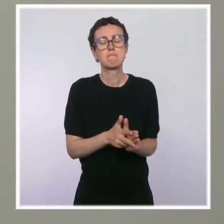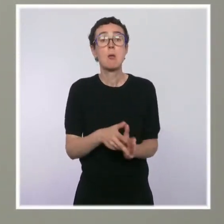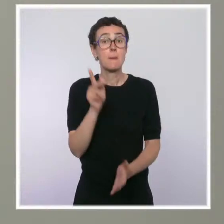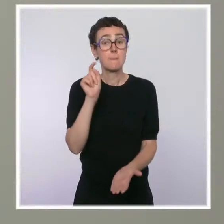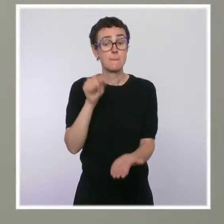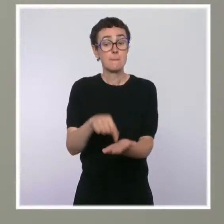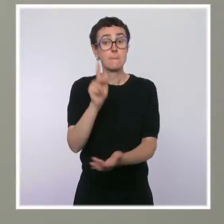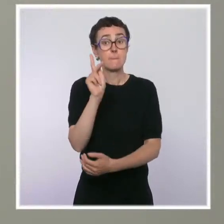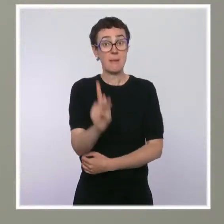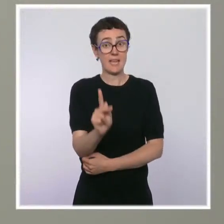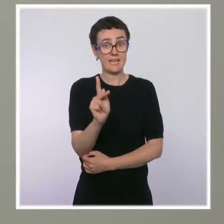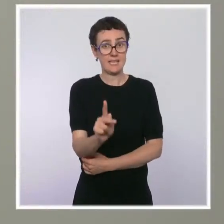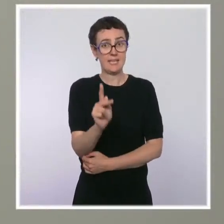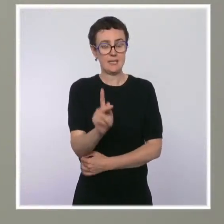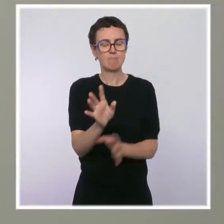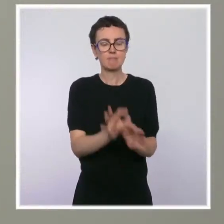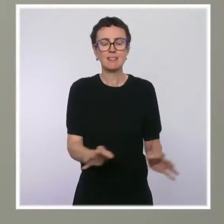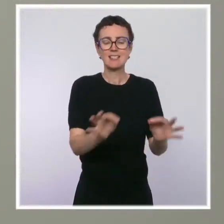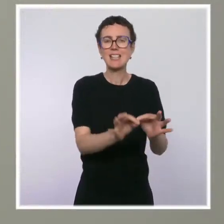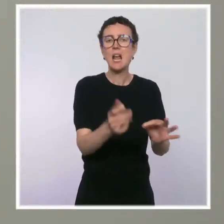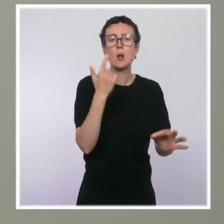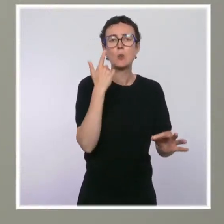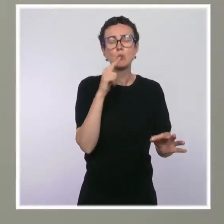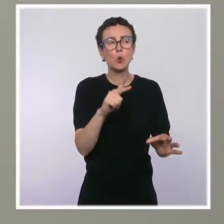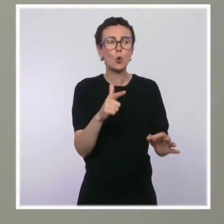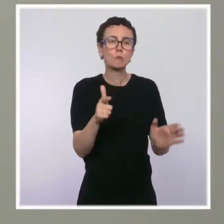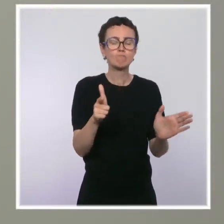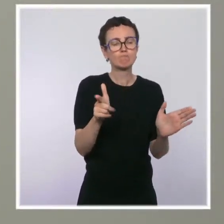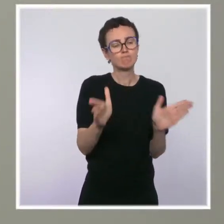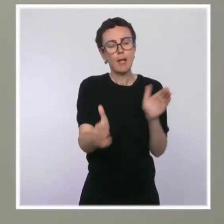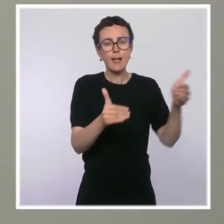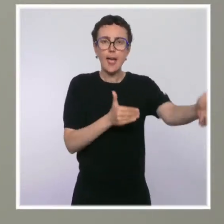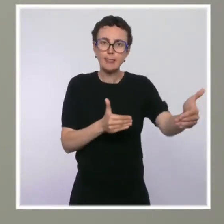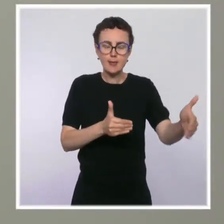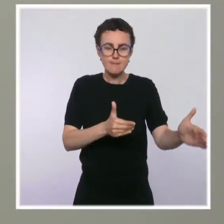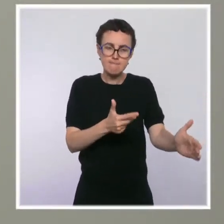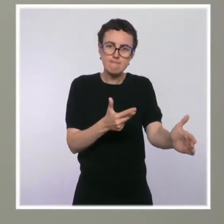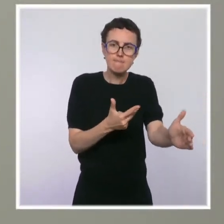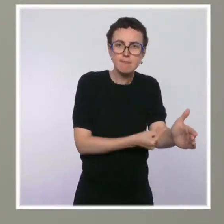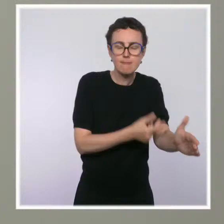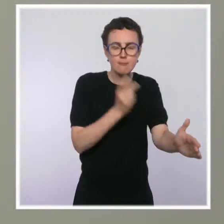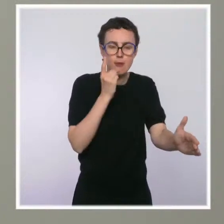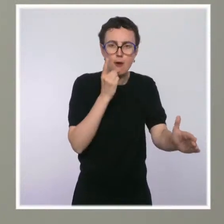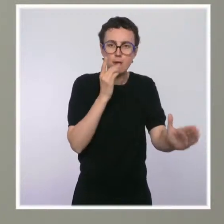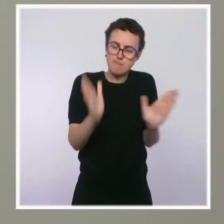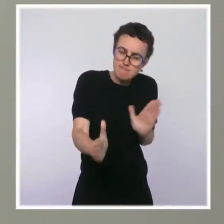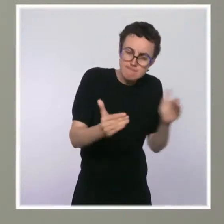Au passage, on comprend qu'il a arbitré pour prolonger ses expérimentations de salles de shoot dans les grandes villes.